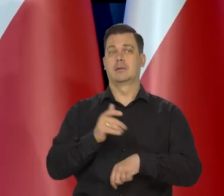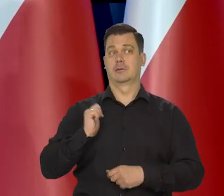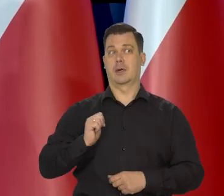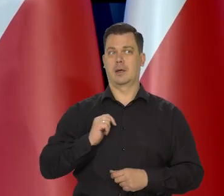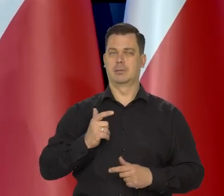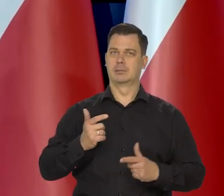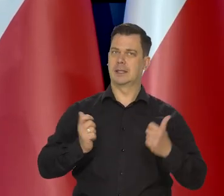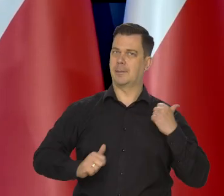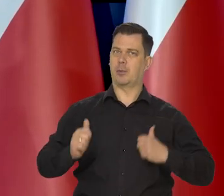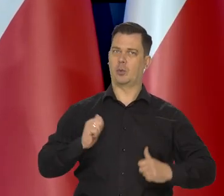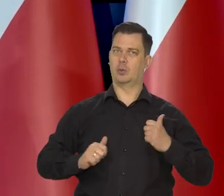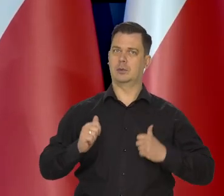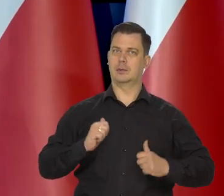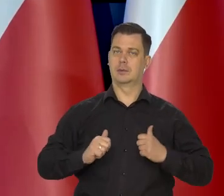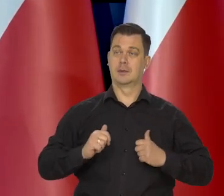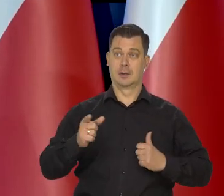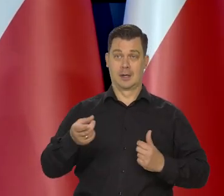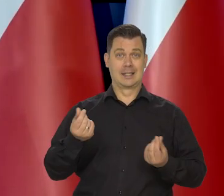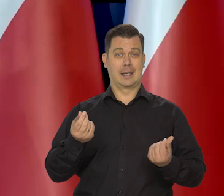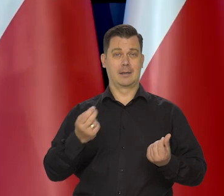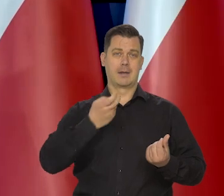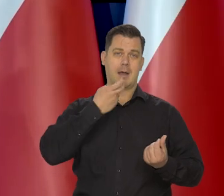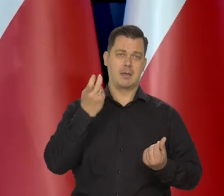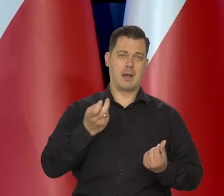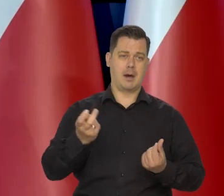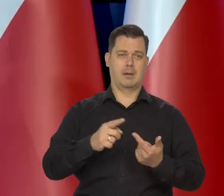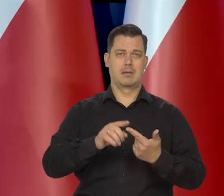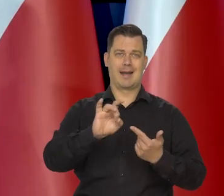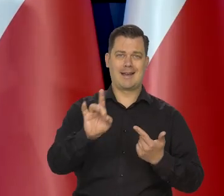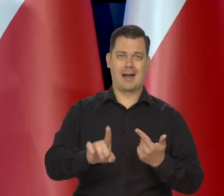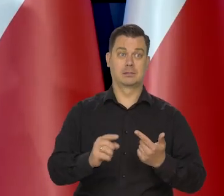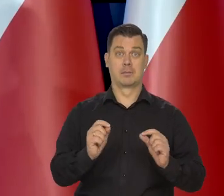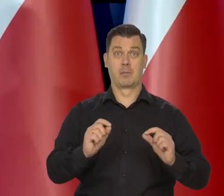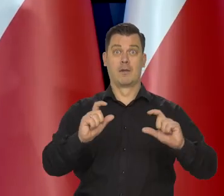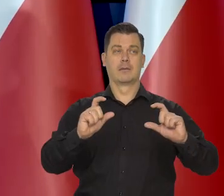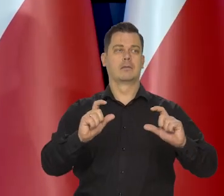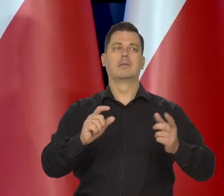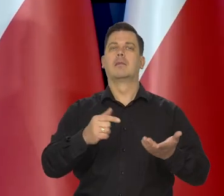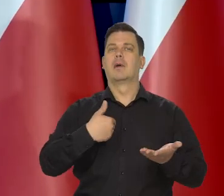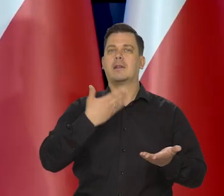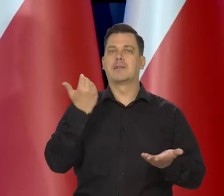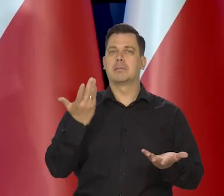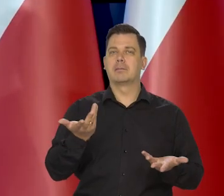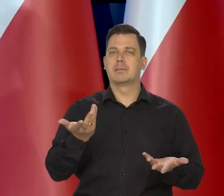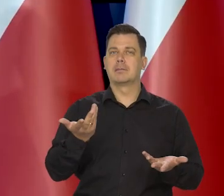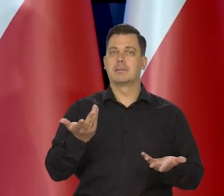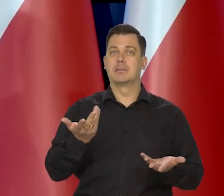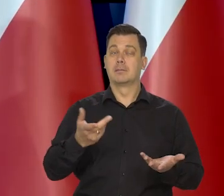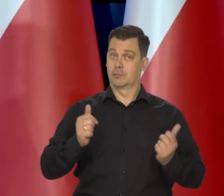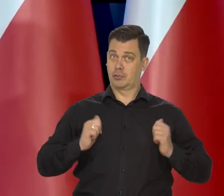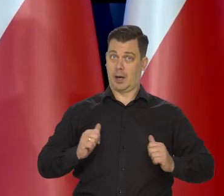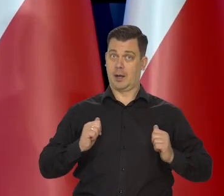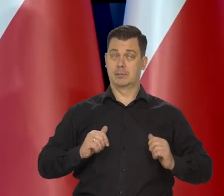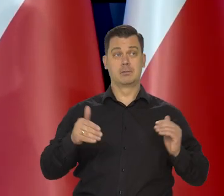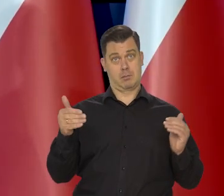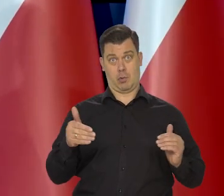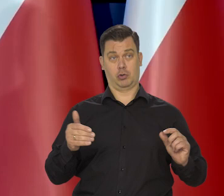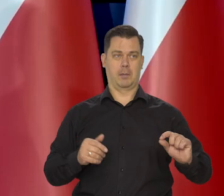Jak te podwyżki cen administrowanych ostatecznie zostaną zrealizowane. My sobie zostawiamy tę furtkę, żeby podwyższyć nawet stopę,